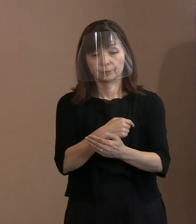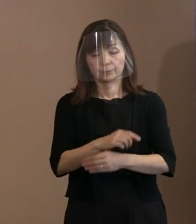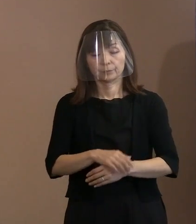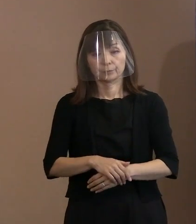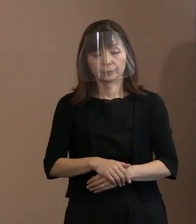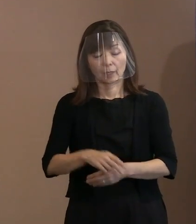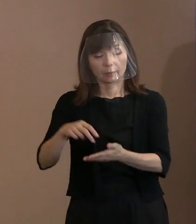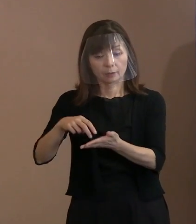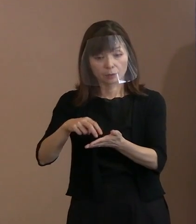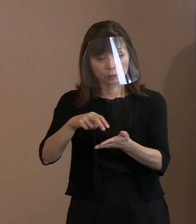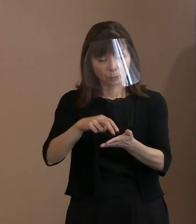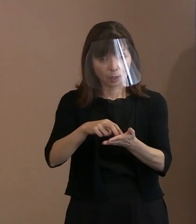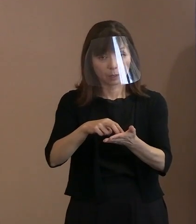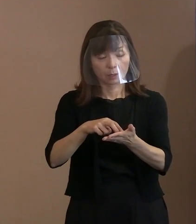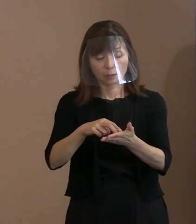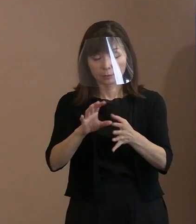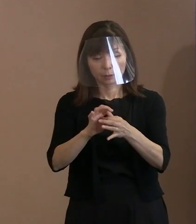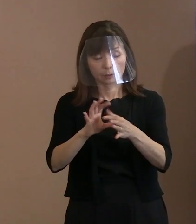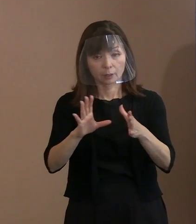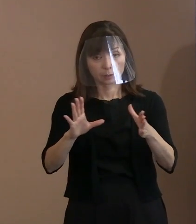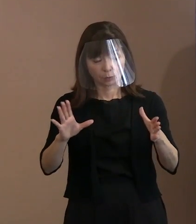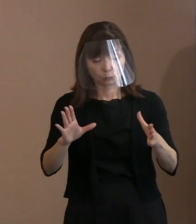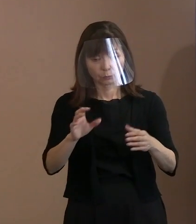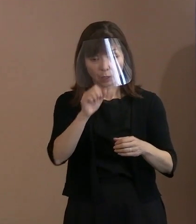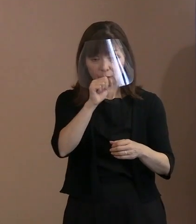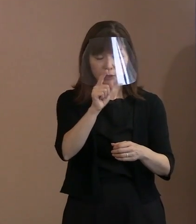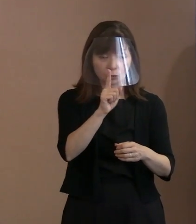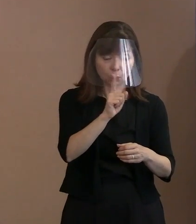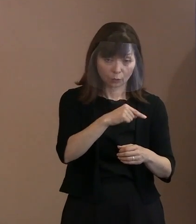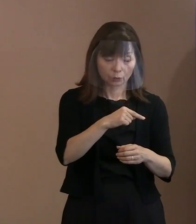どっちが良い悪いということを 決めつけるような､